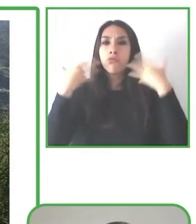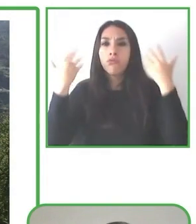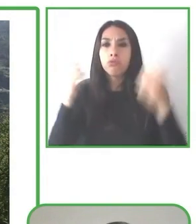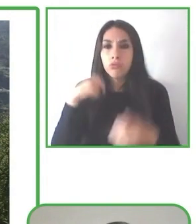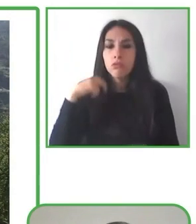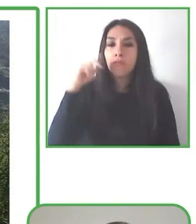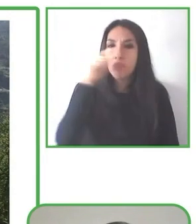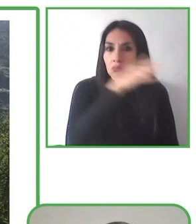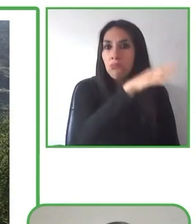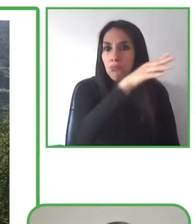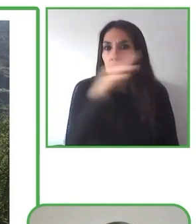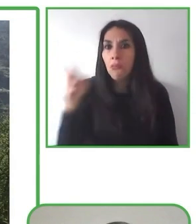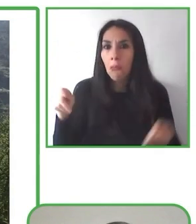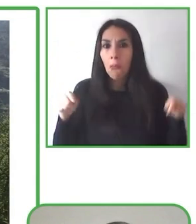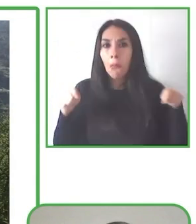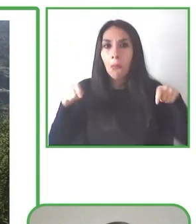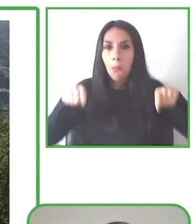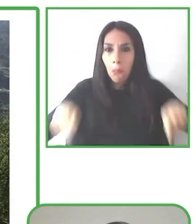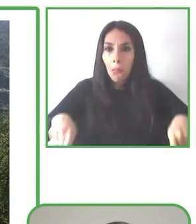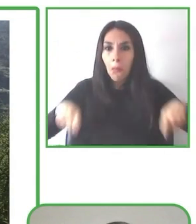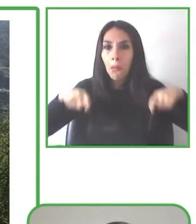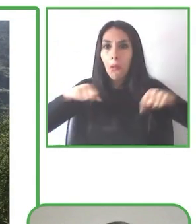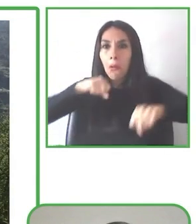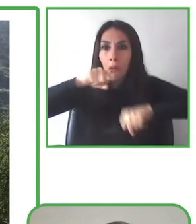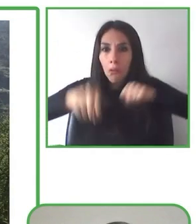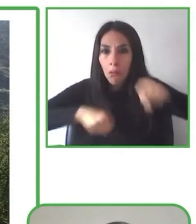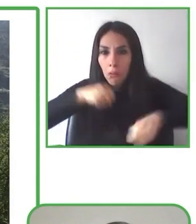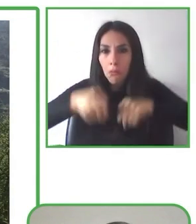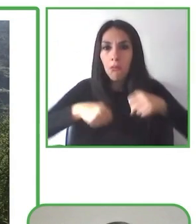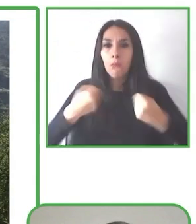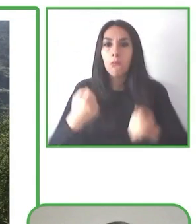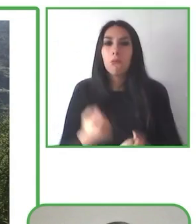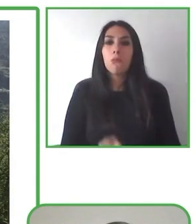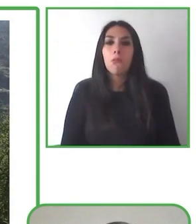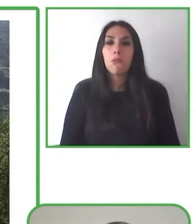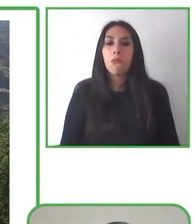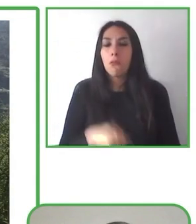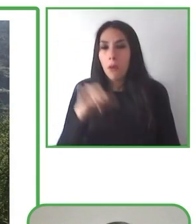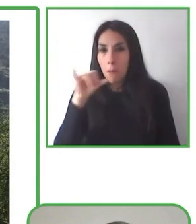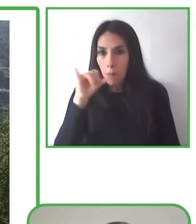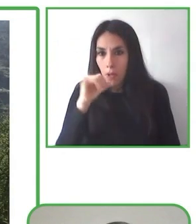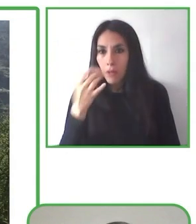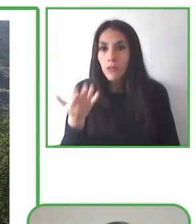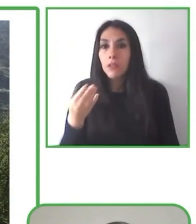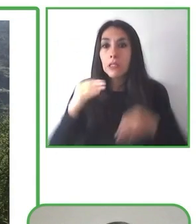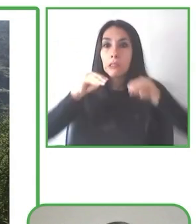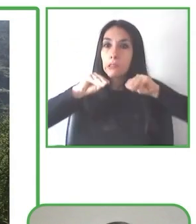Muchísimas gracias Glenda por tu exposición y a continuación nos vamos a ir a otra parte